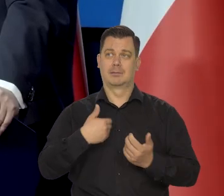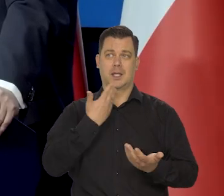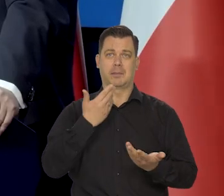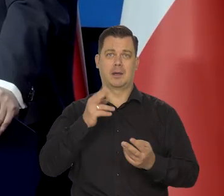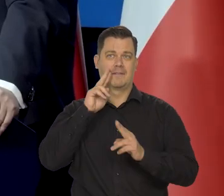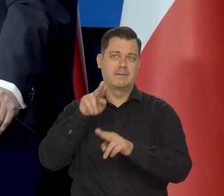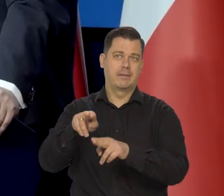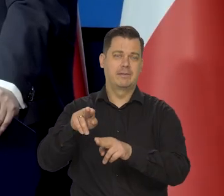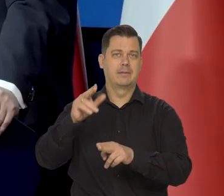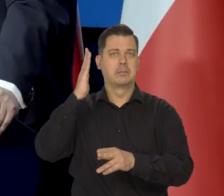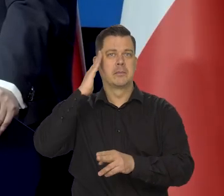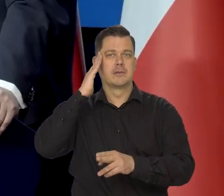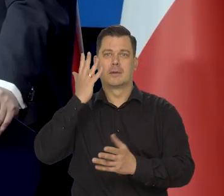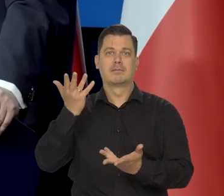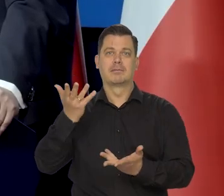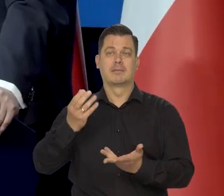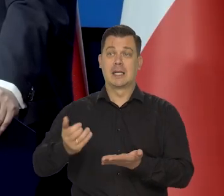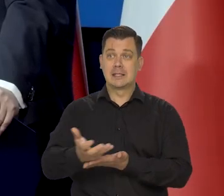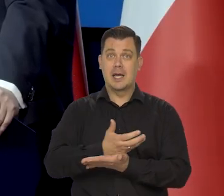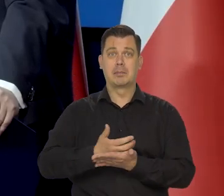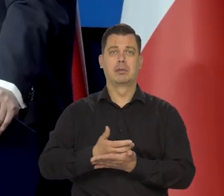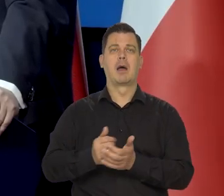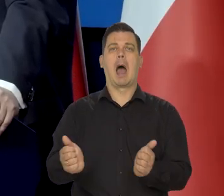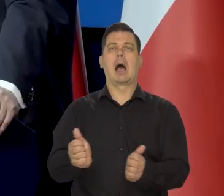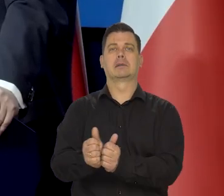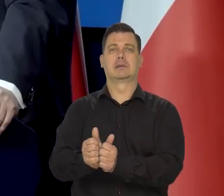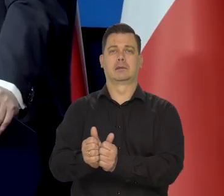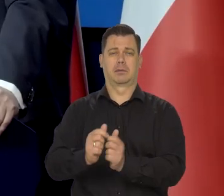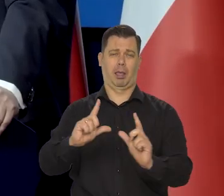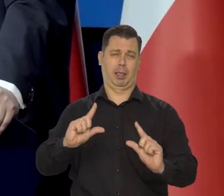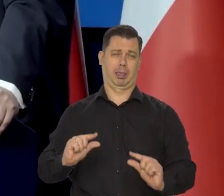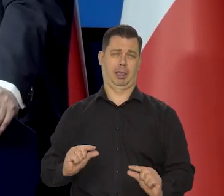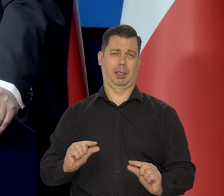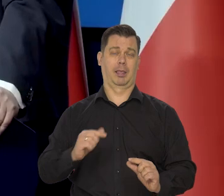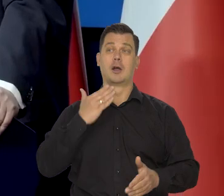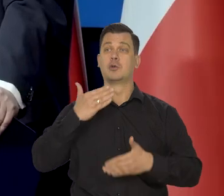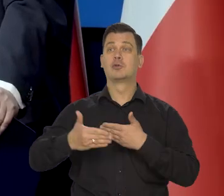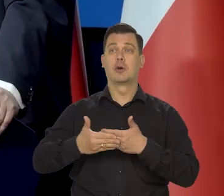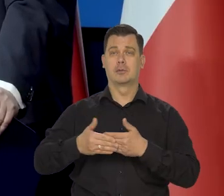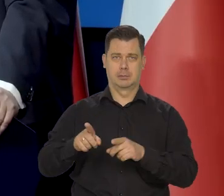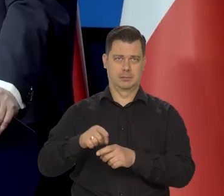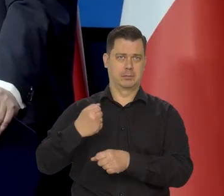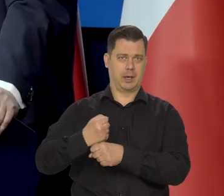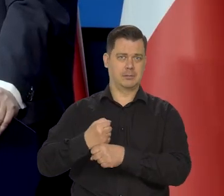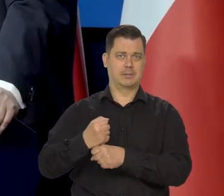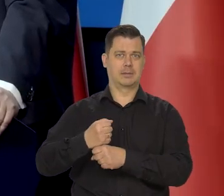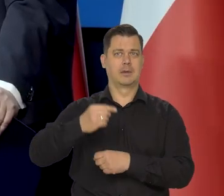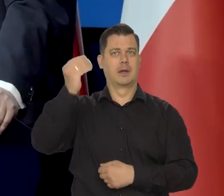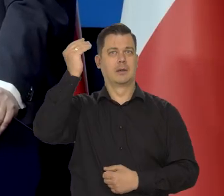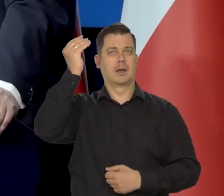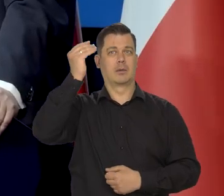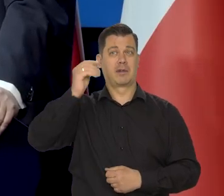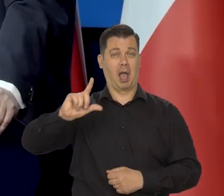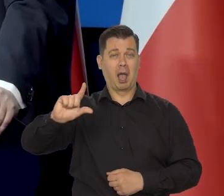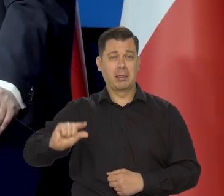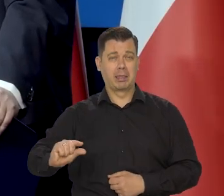Otrzymywałem wynagrodzenia asystenta, no bardzo niskie. Moja żona też pracowała naukowo za jeszcze niższe wynagrodzenie.